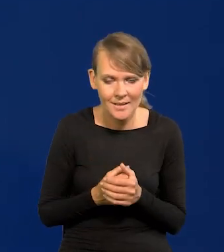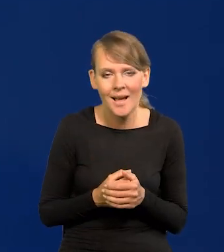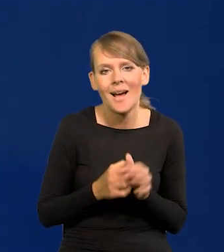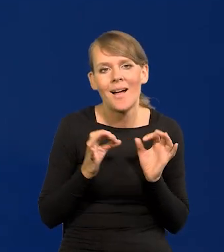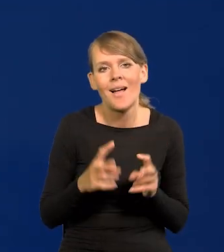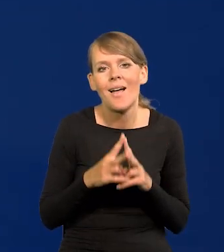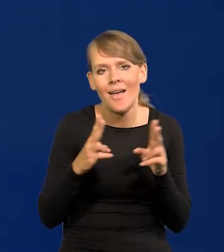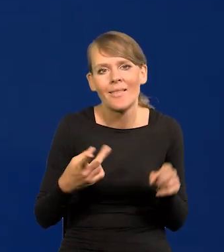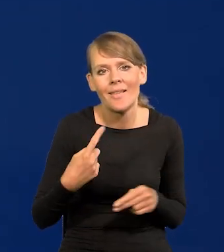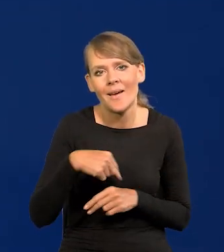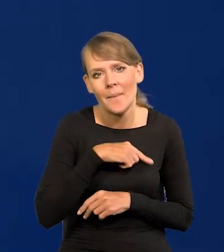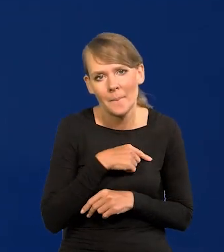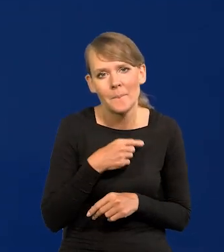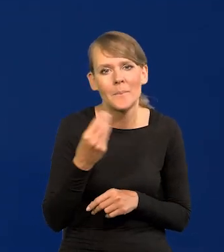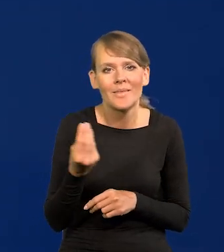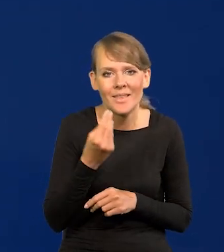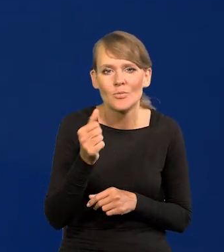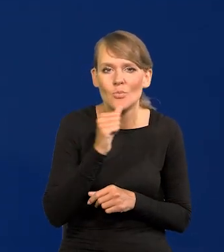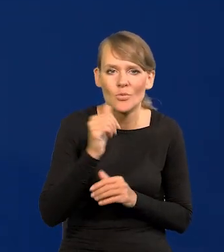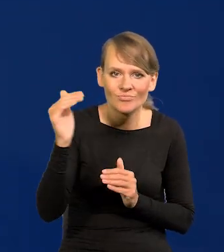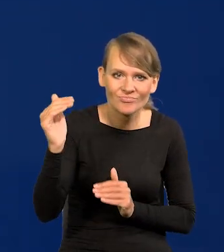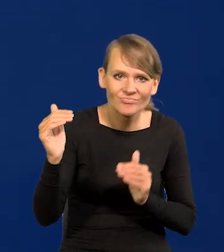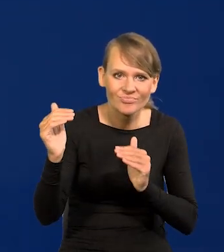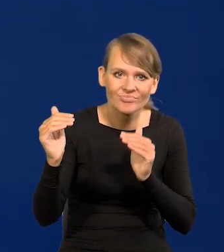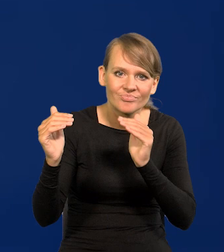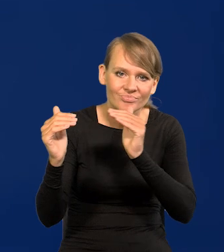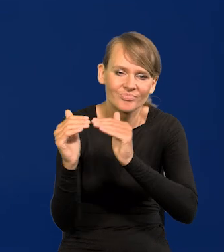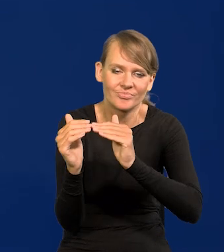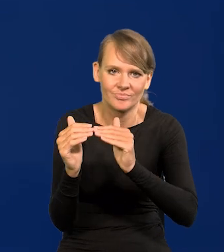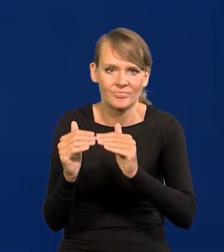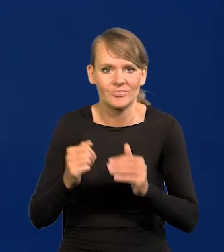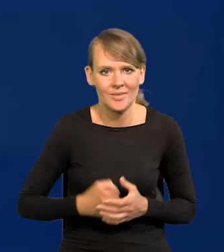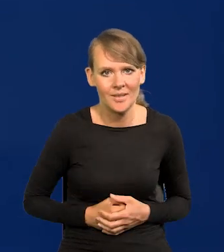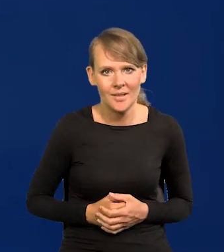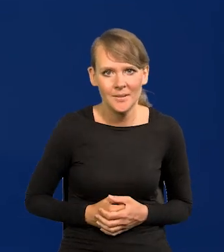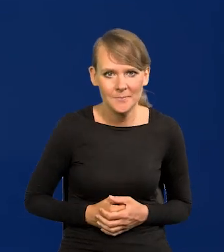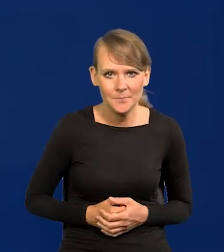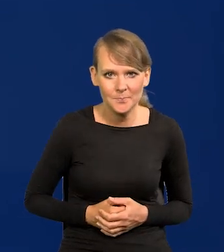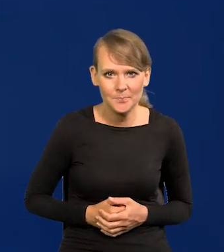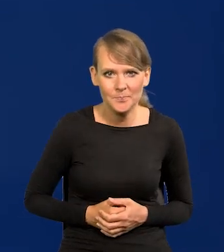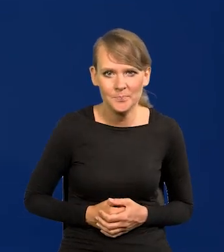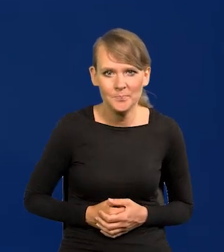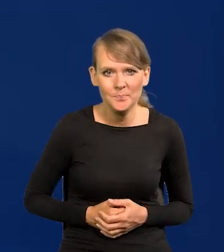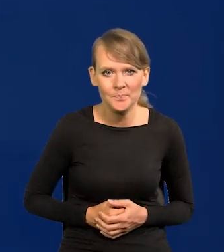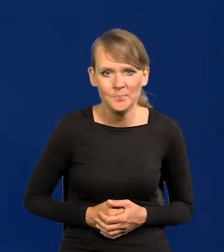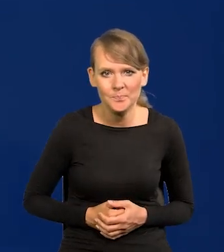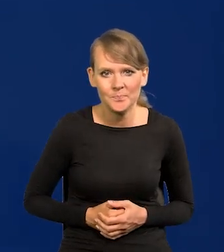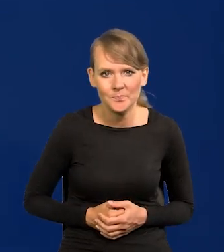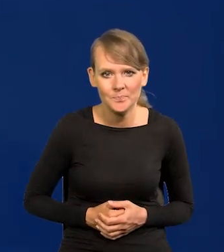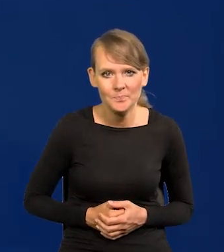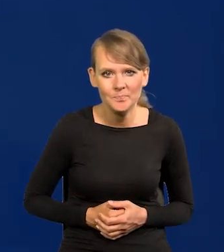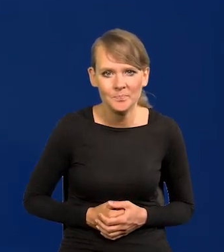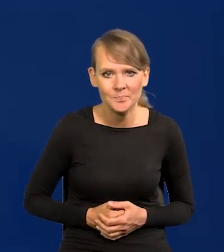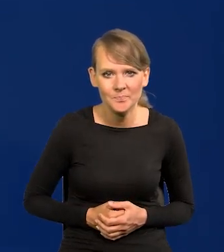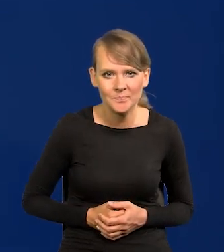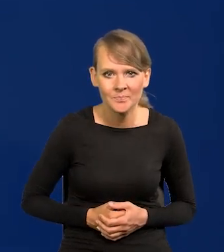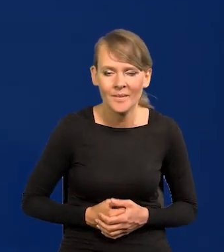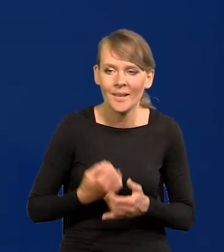że jesteśmy jeszcze tym młodym wilkiem, który goni, który dopada już teraz, przekracza możliwości innych krajów